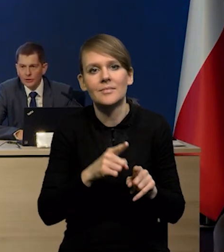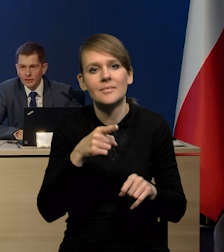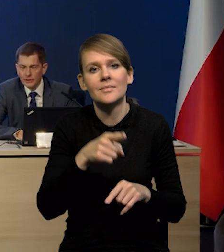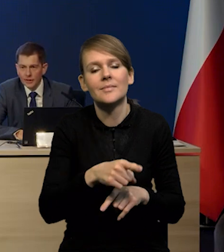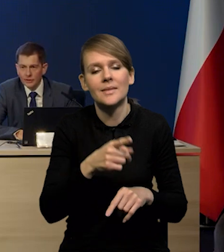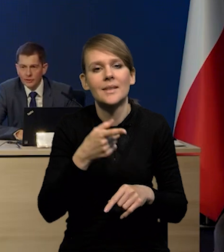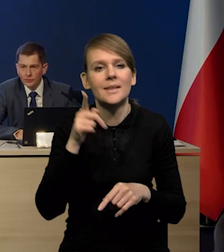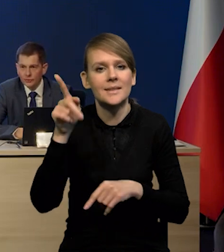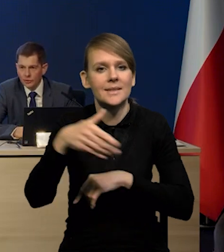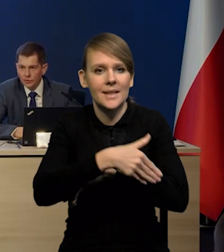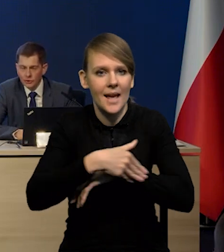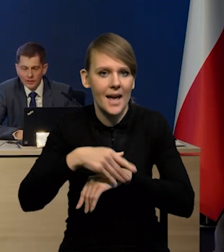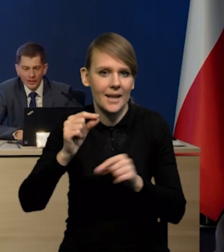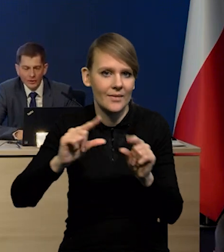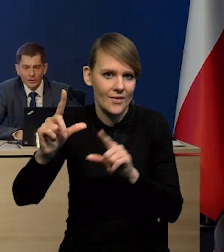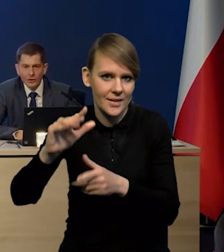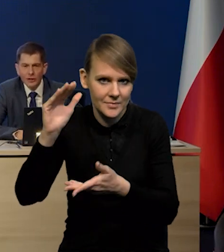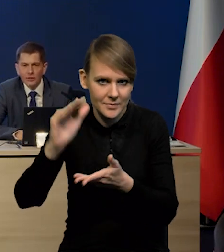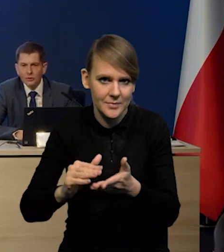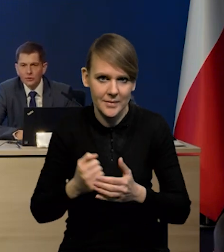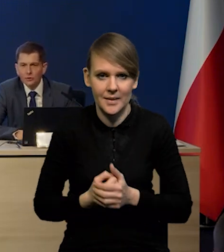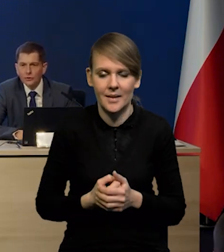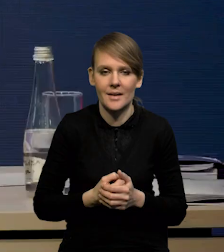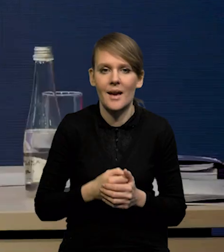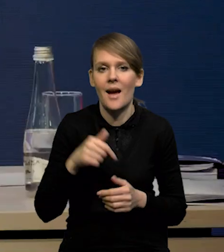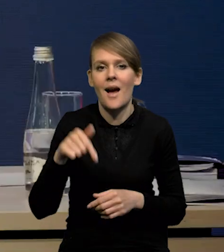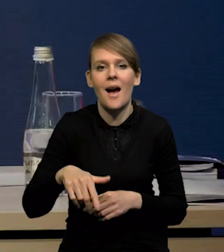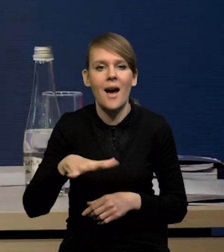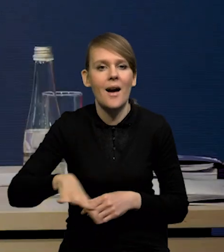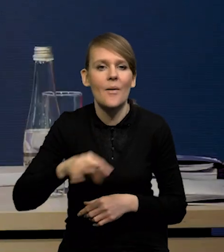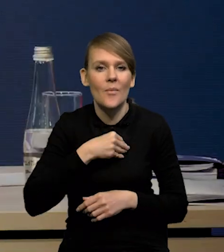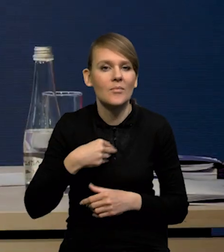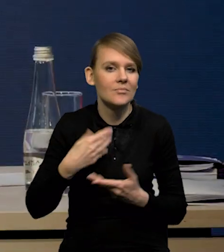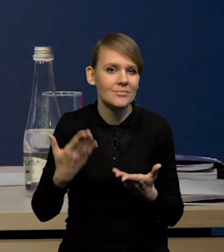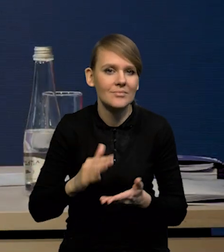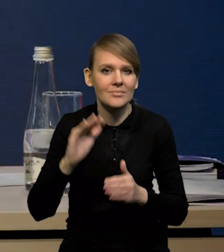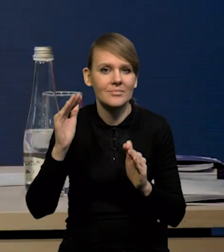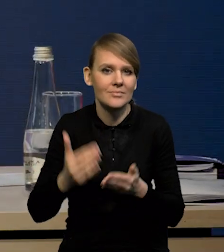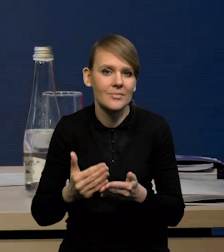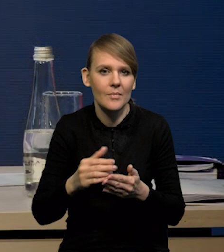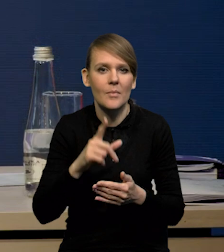niższa inflacja za granicą, to są te czynniki zagraniczne. Z czynników krajowych to mamy spadek popytu zobrazowany